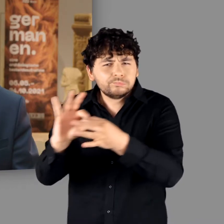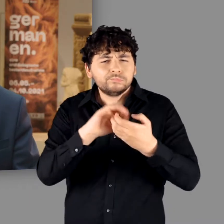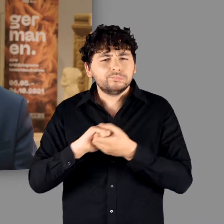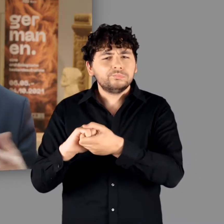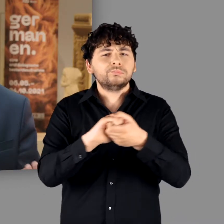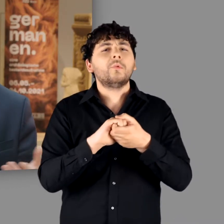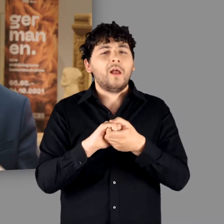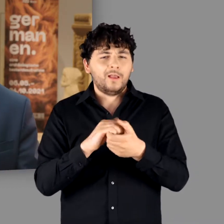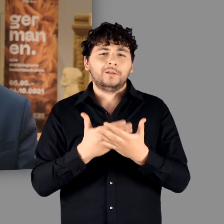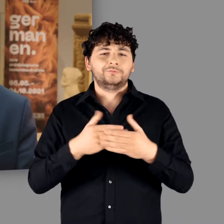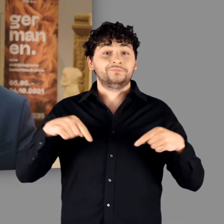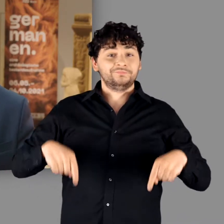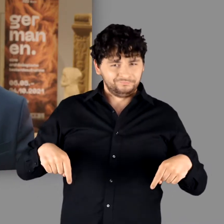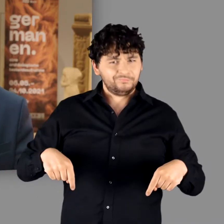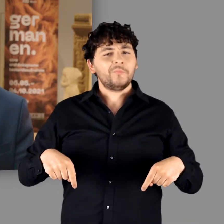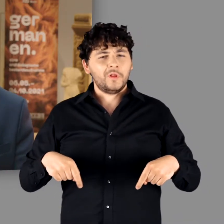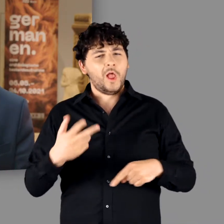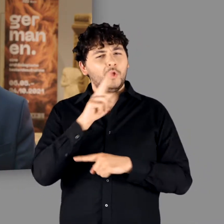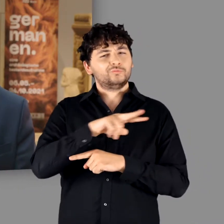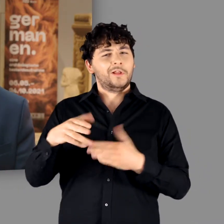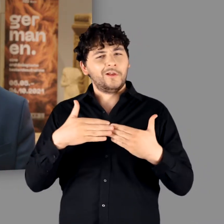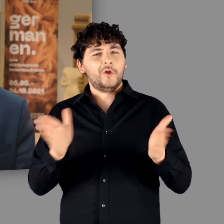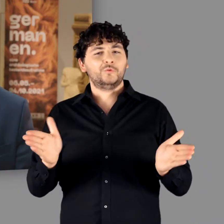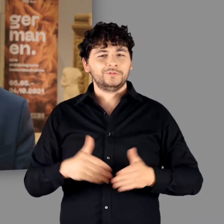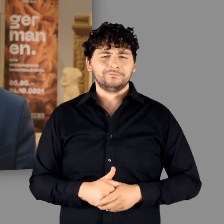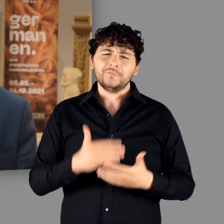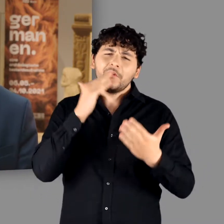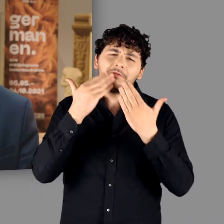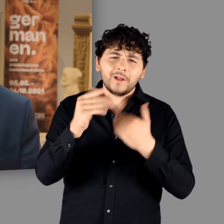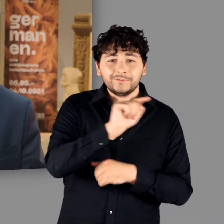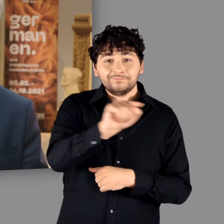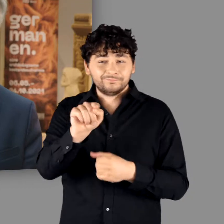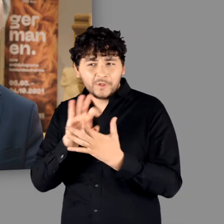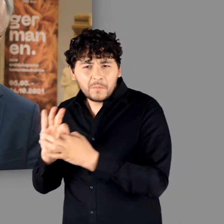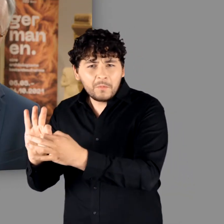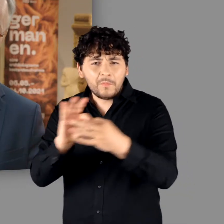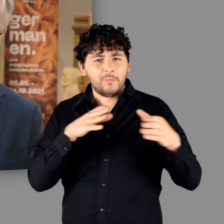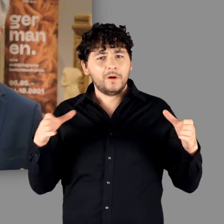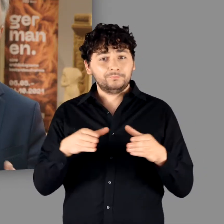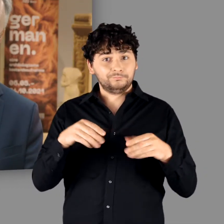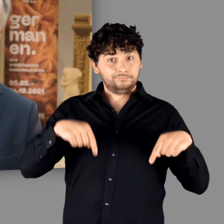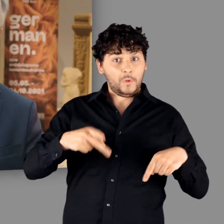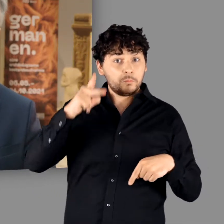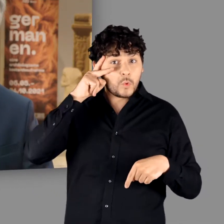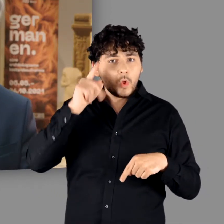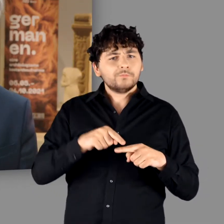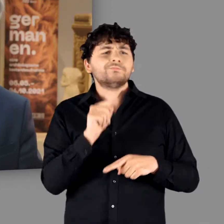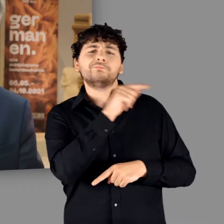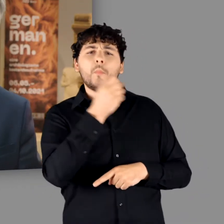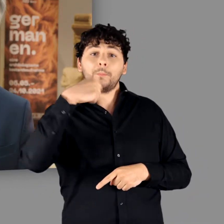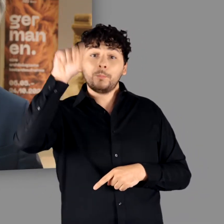Es ist daher an diesem Tag unserer Ausstellungseröffung vielen Menschen zu danken - in Bonn und in Berlin,